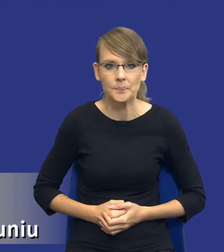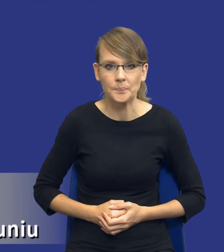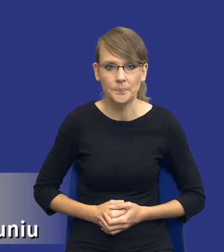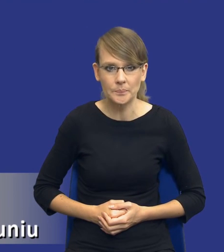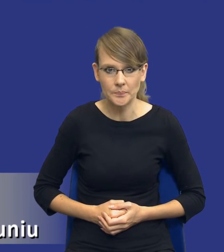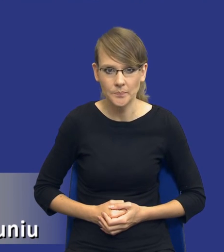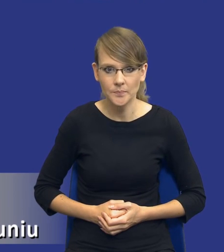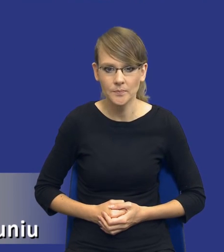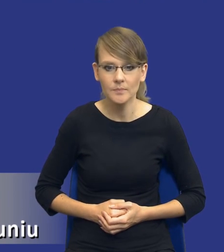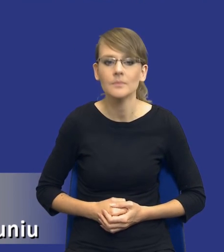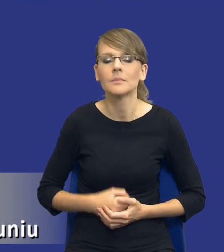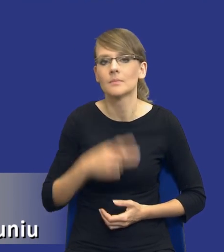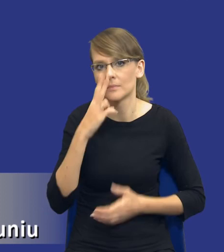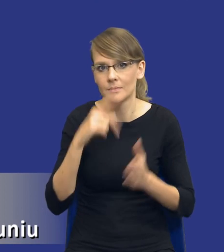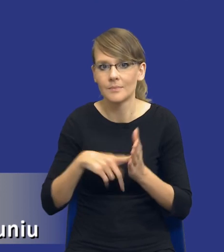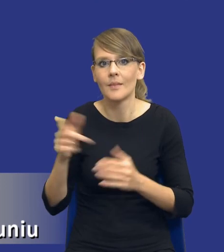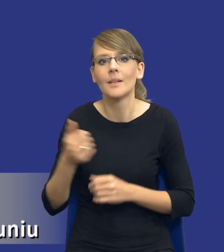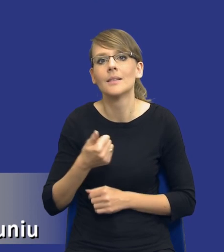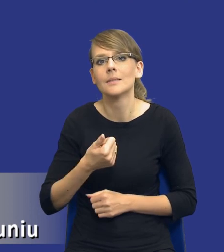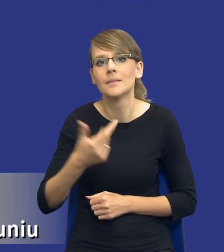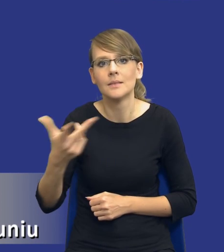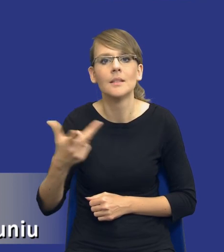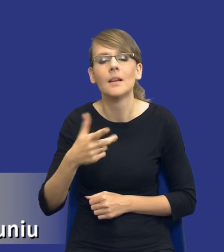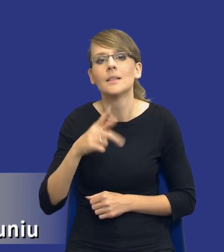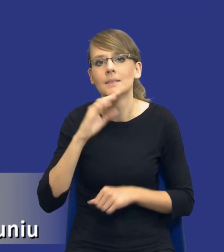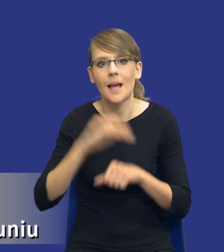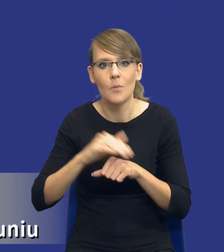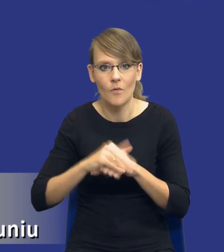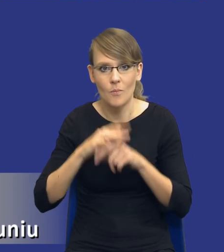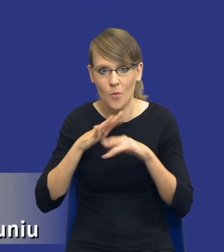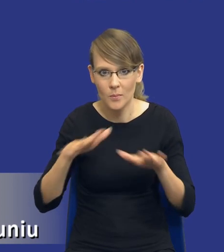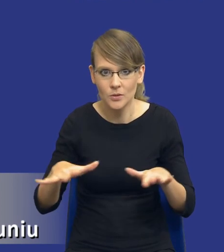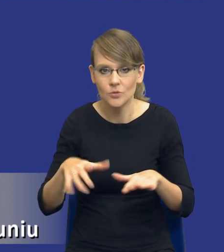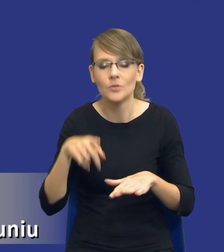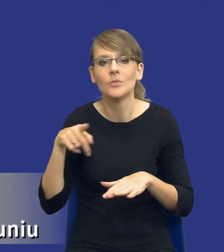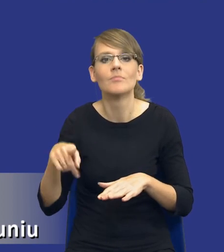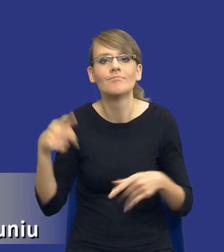cykl zamówień publicznych, który jest tłem do tej całej koncepcji, której